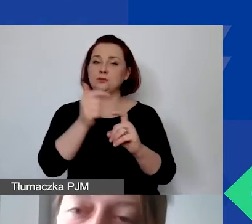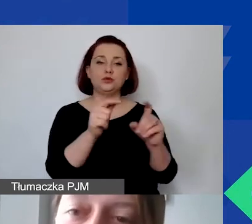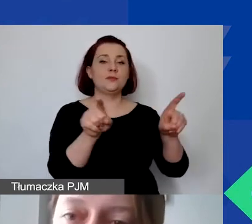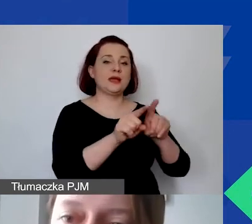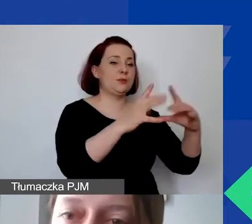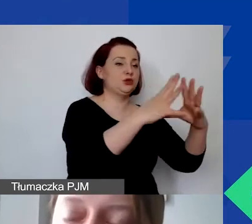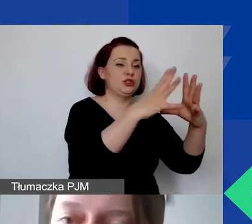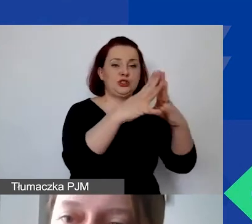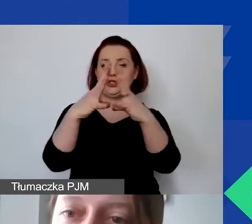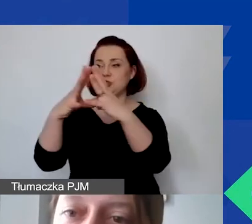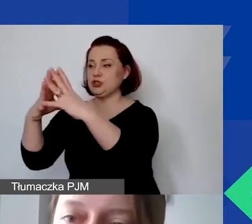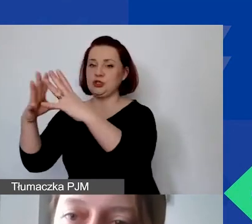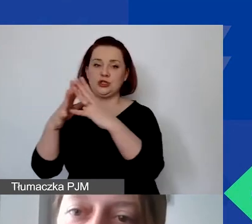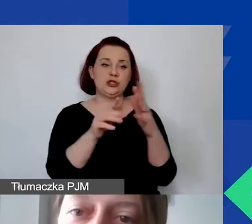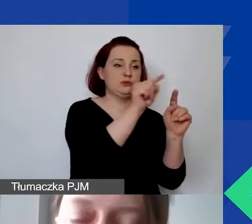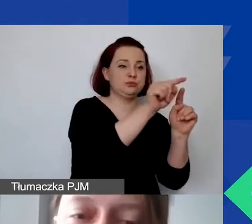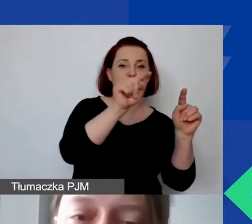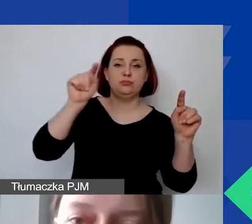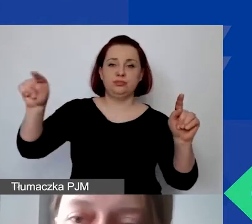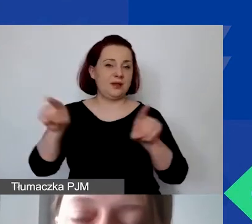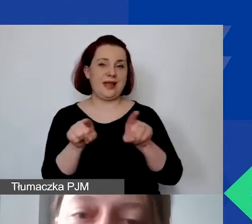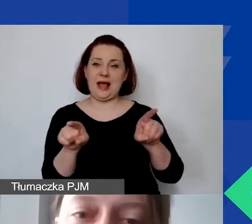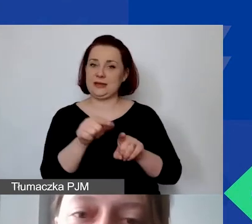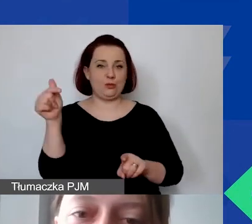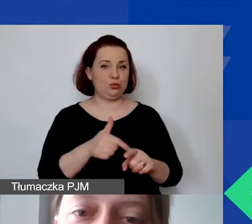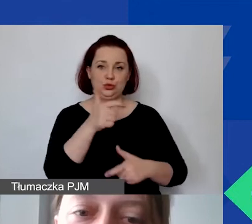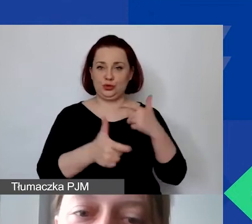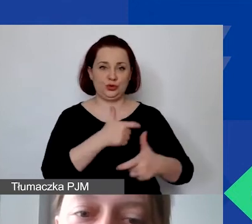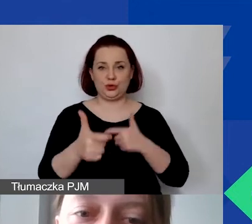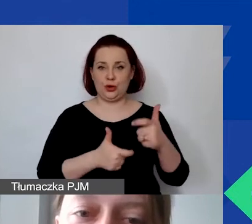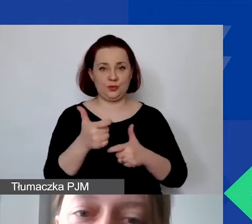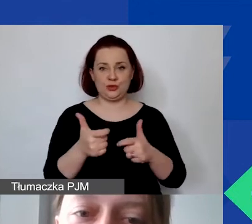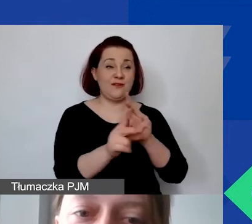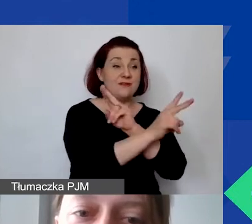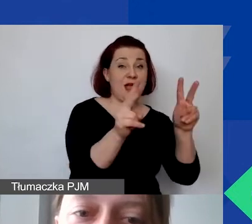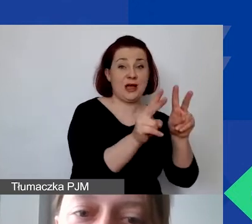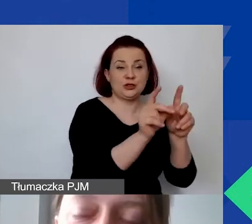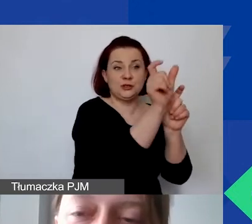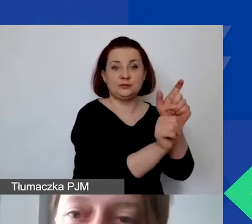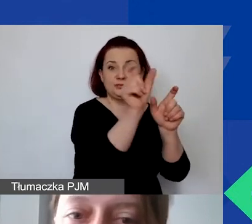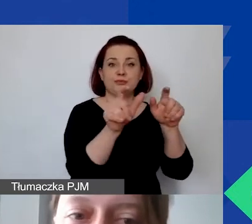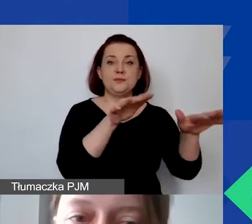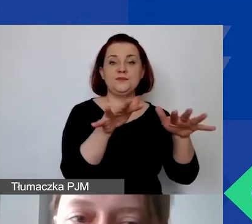na wszystkie szczegółowe linie budżetowe w projekcie.